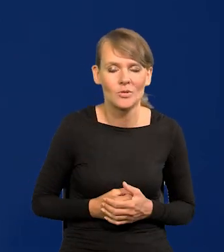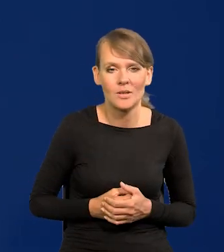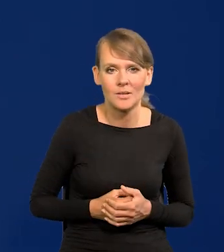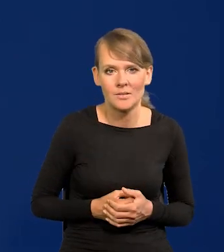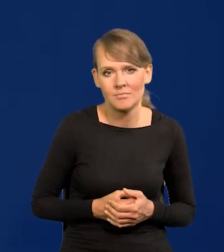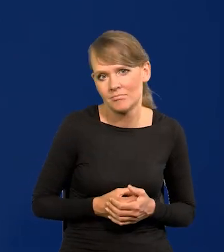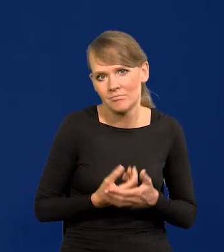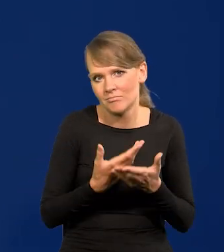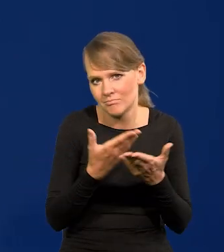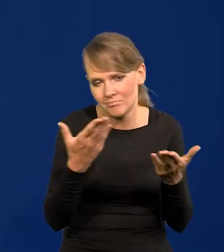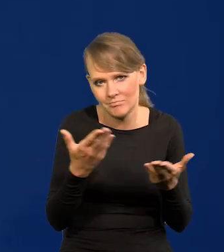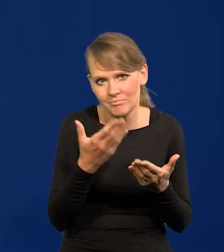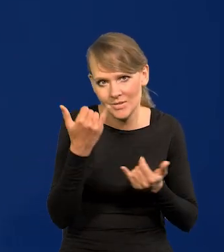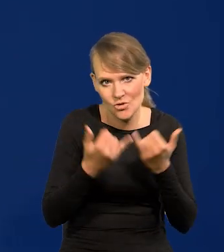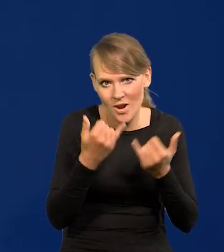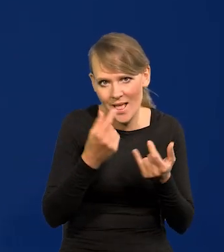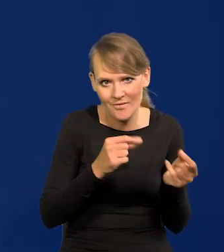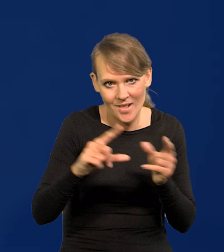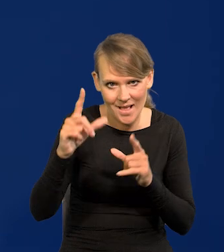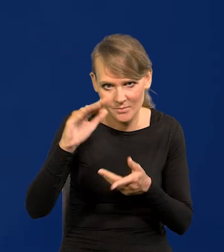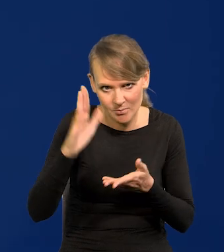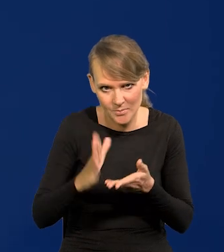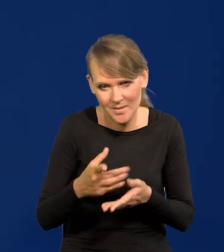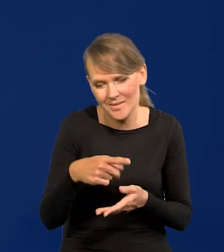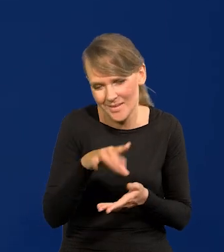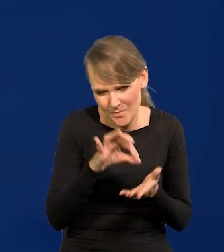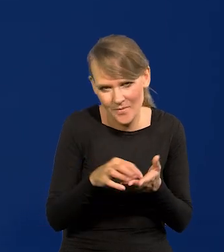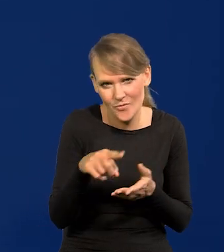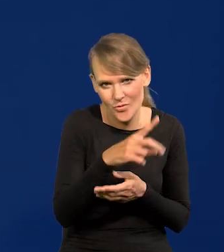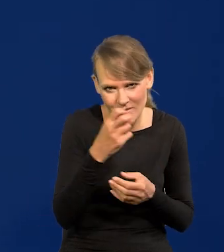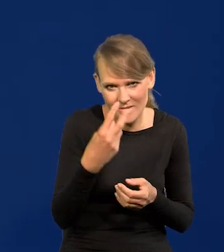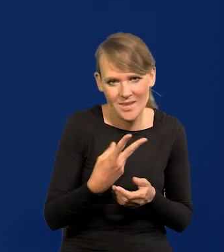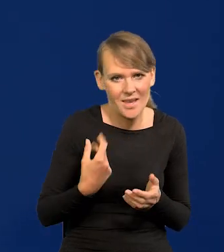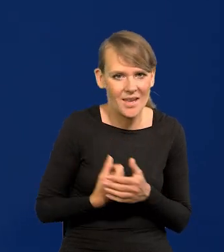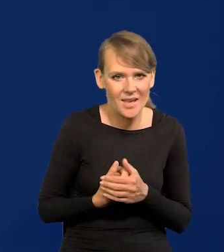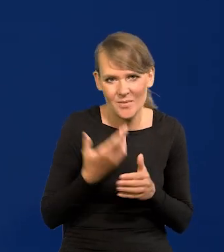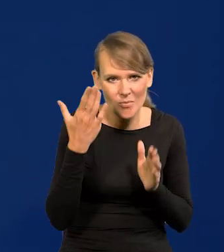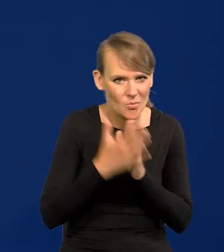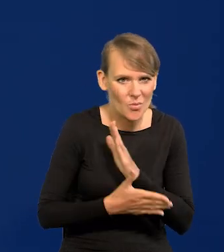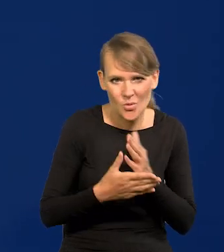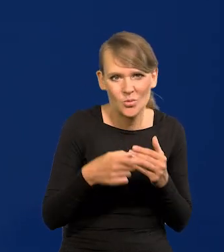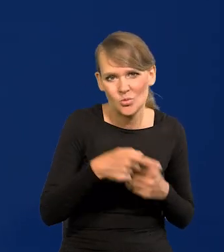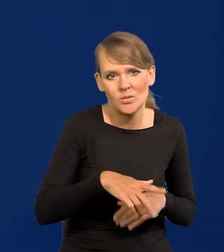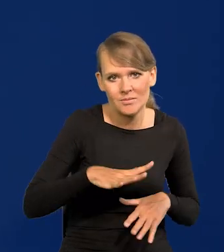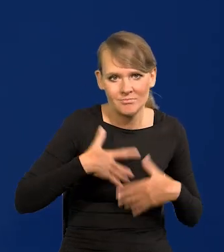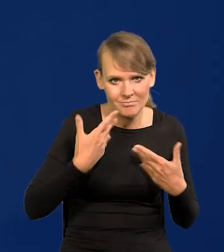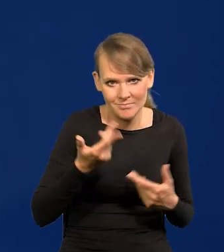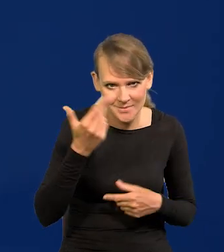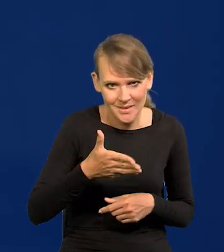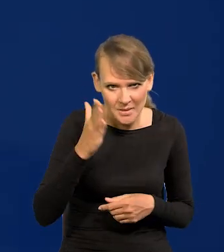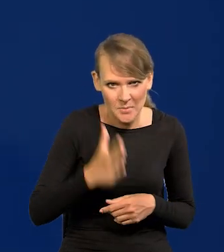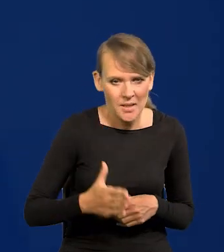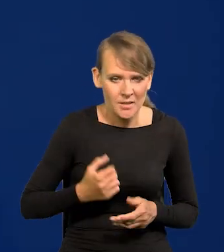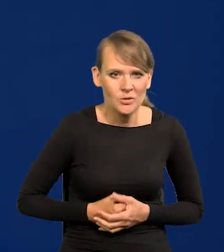jak będzie taki spadek inflacji? Spodziewają się. No po prostu tu nikogo nie zaskoczymy, tym nie zaszkodzimy gospodarce.